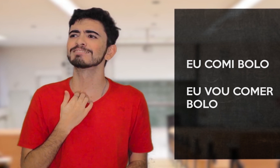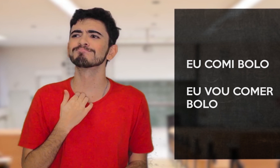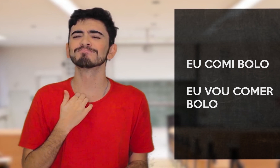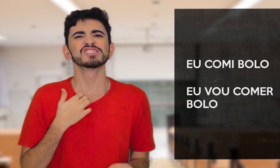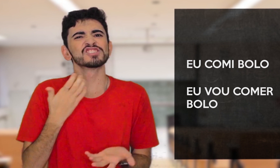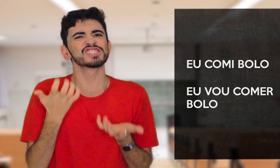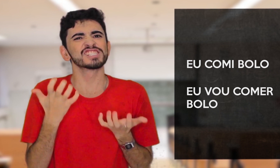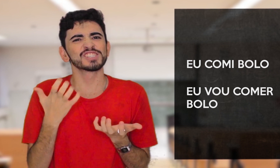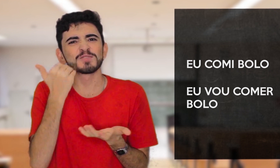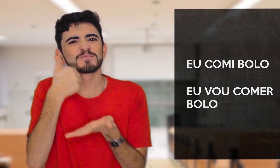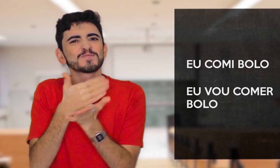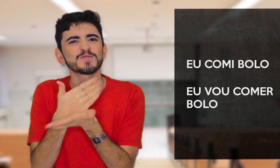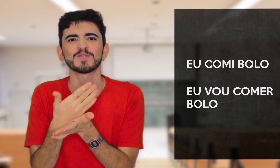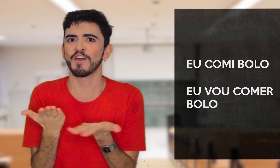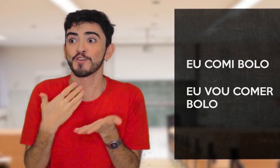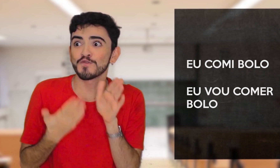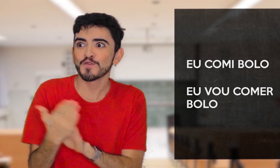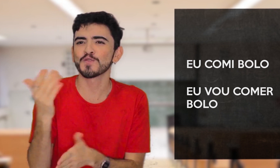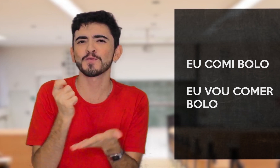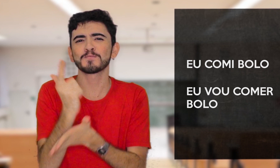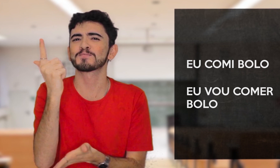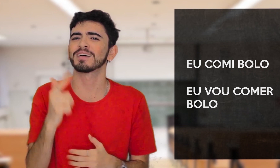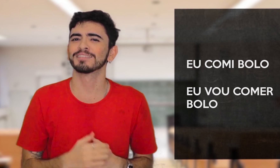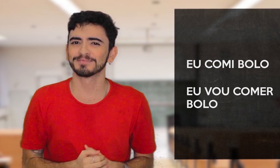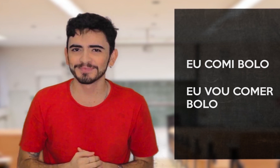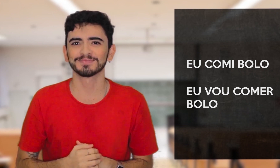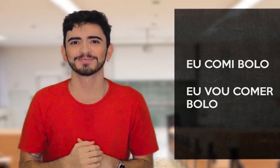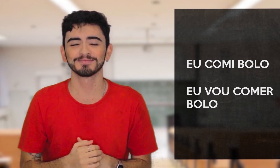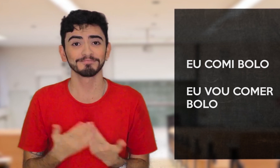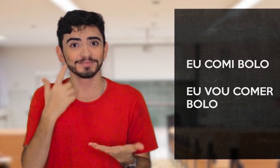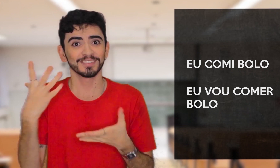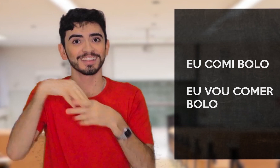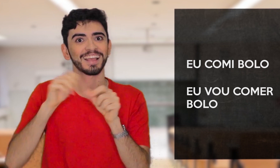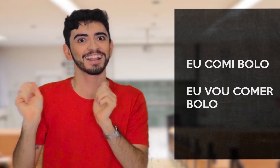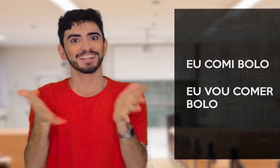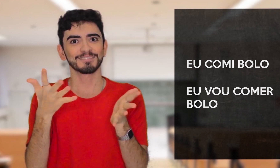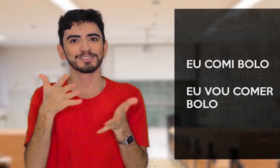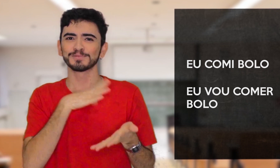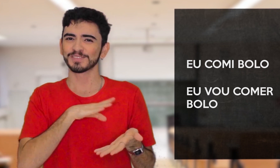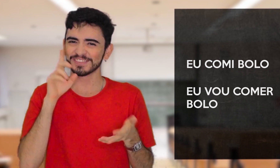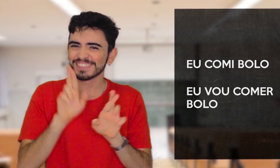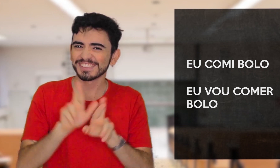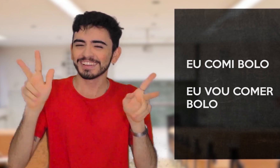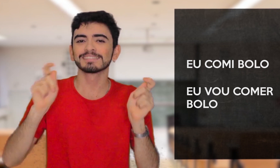“QUE VONTADE DE COMER UM BOLO, VOU COMPRAR” Viram como a estrutura da Libras é diferente do Português?